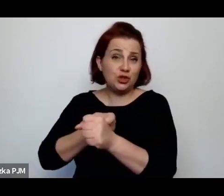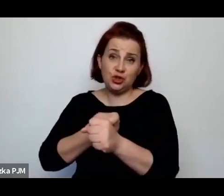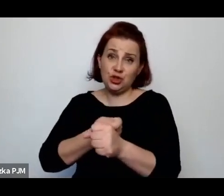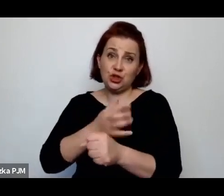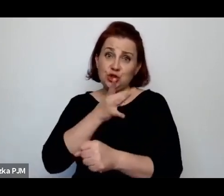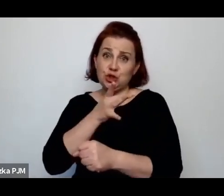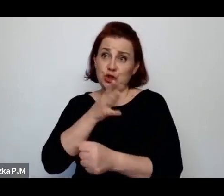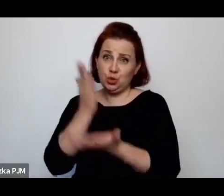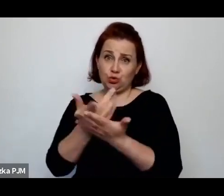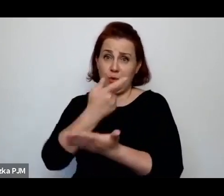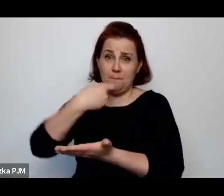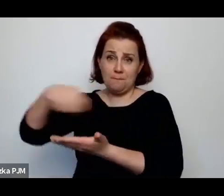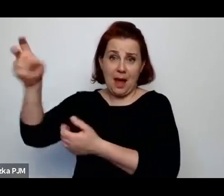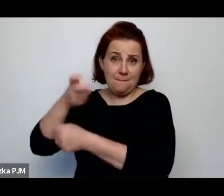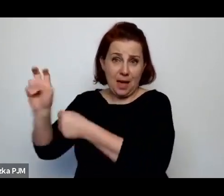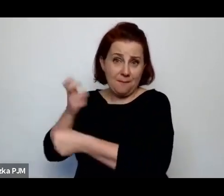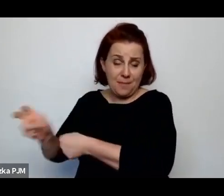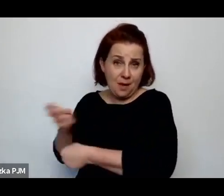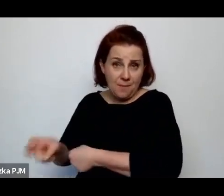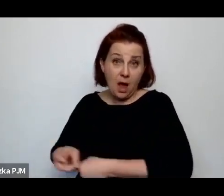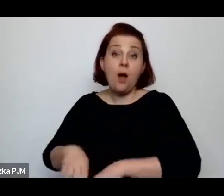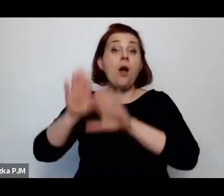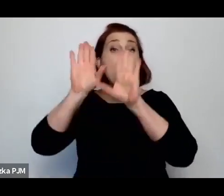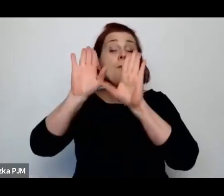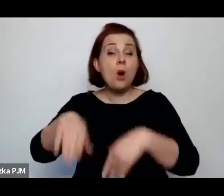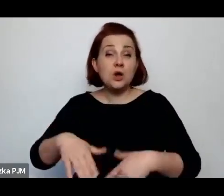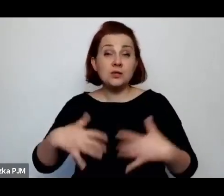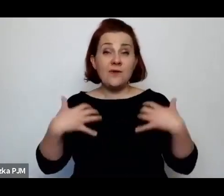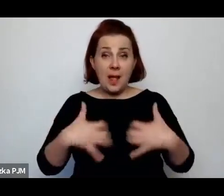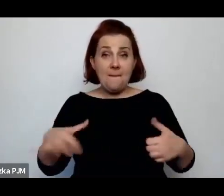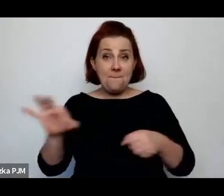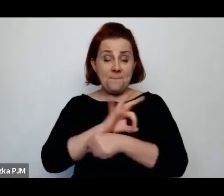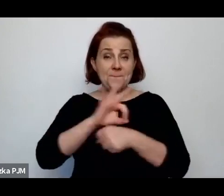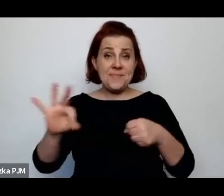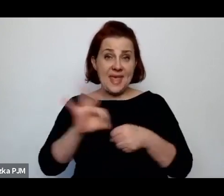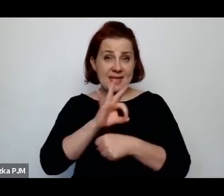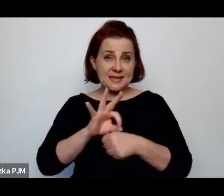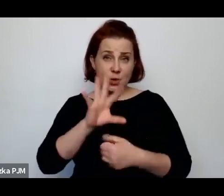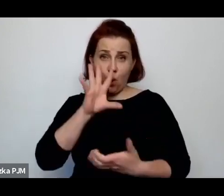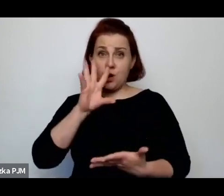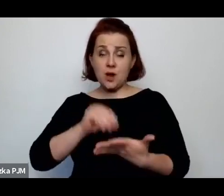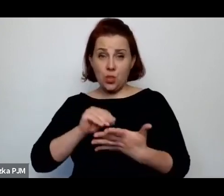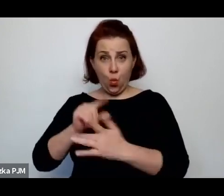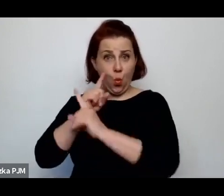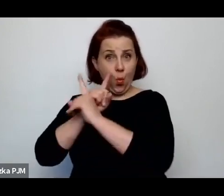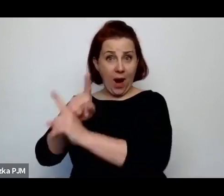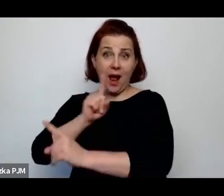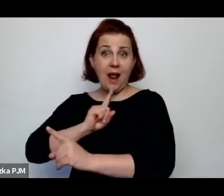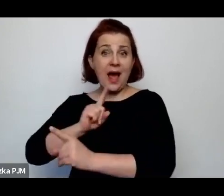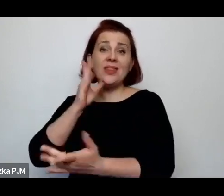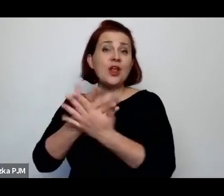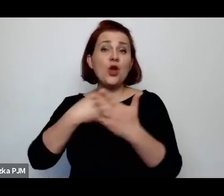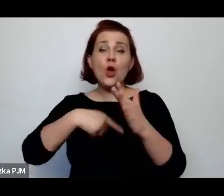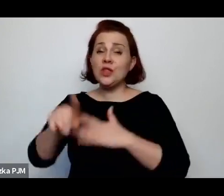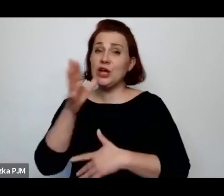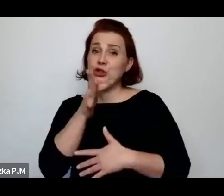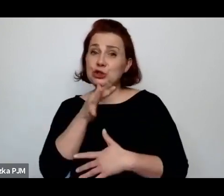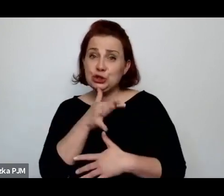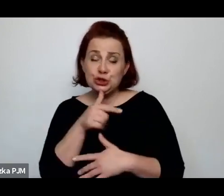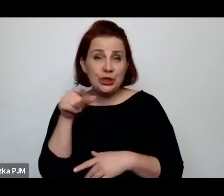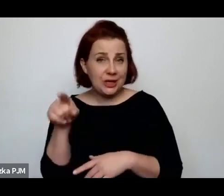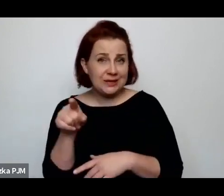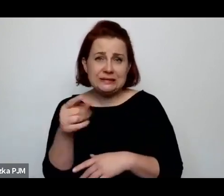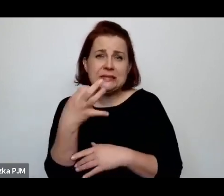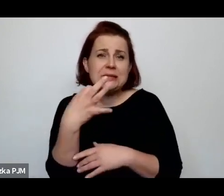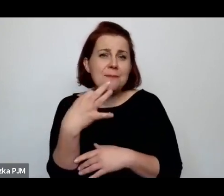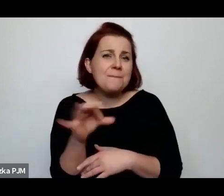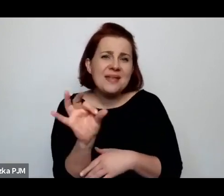Pozwalano na ubój mięsa rytualnie, ale tylko dla społeczności żydowskiej w takim specjalnym kontyngencie.